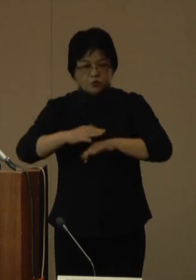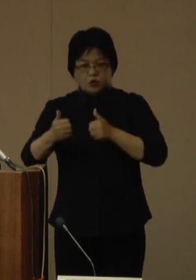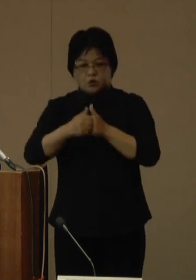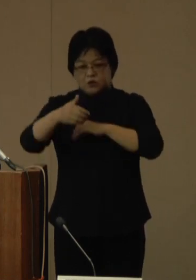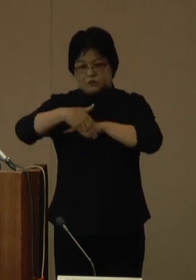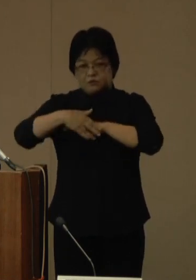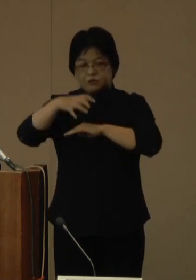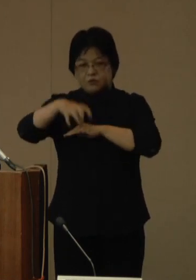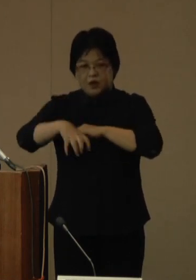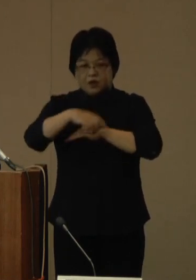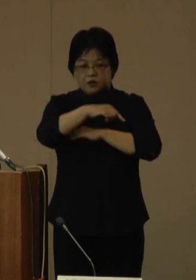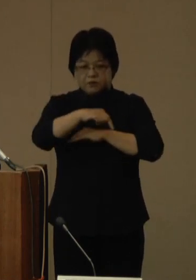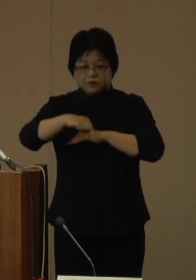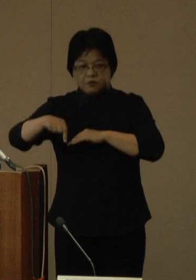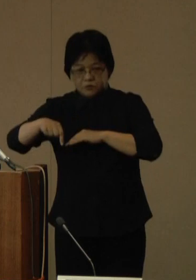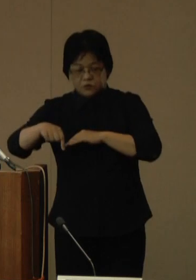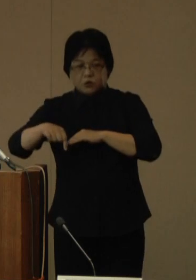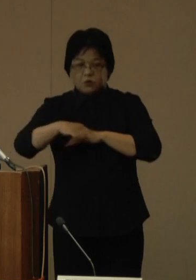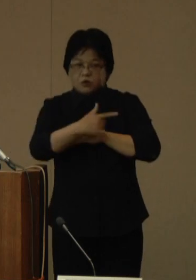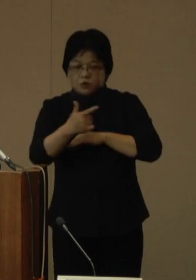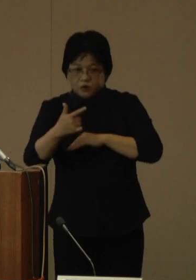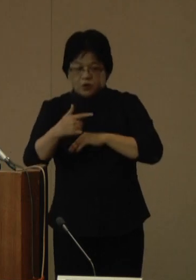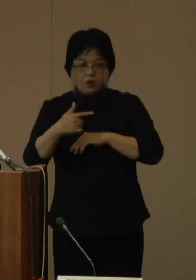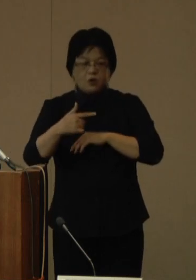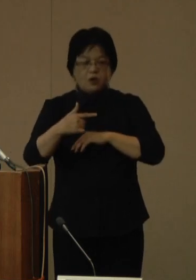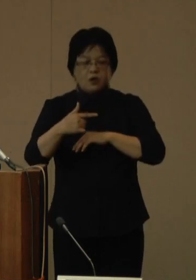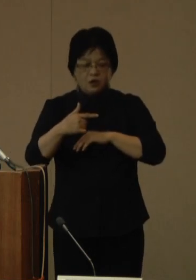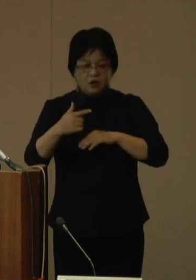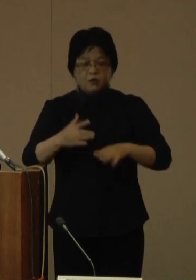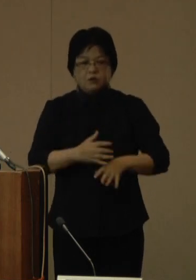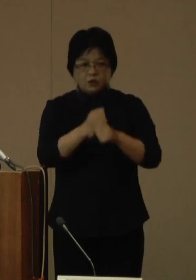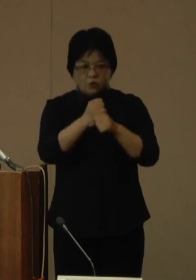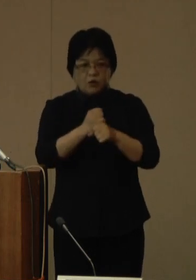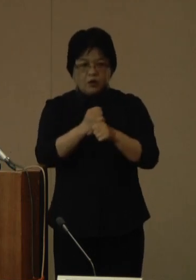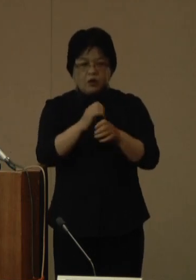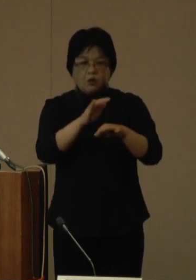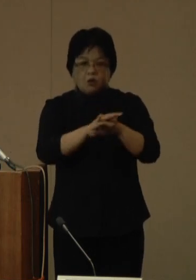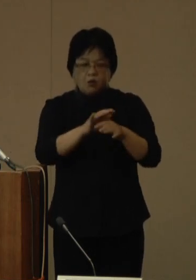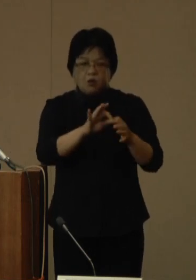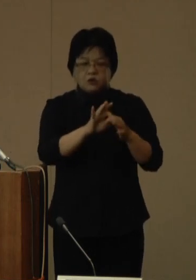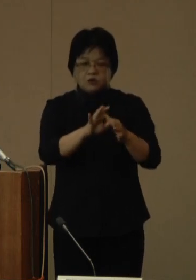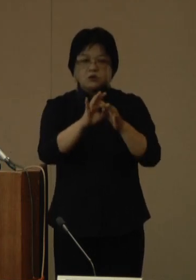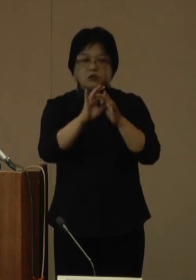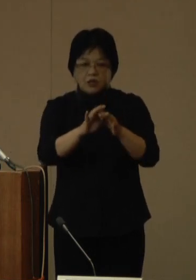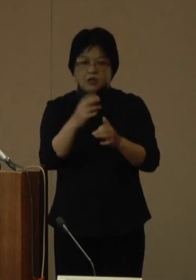これら機能の組み合わせや医療機関との連携等については、現在検討を進めているところです